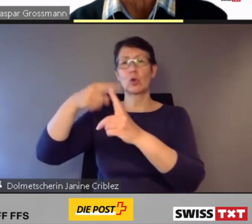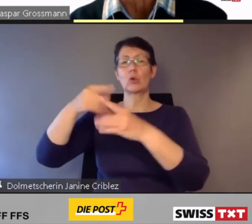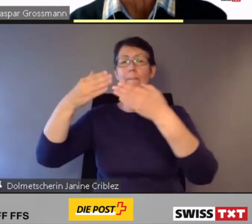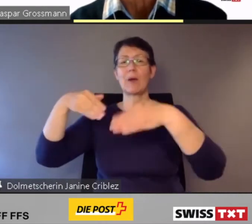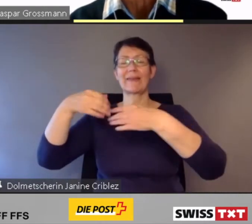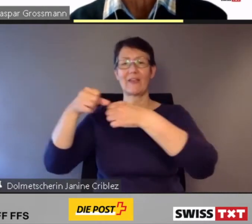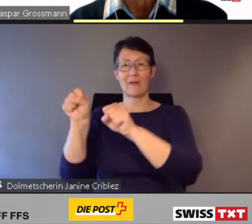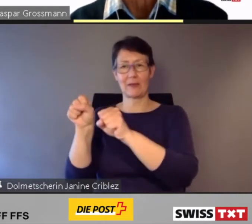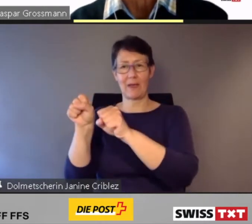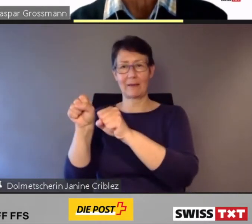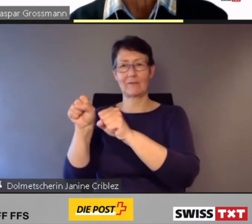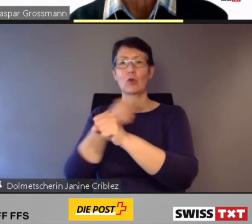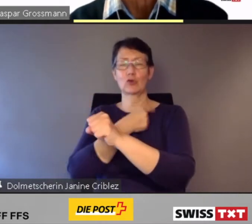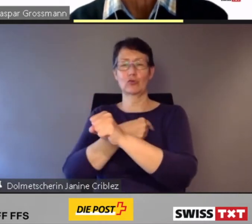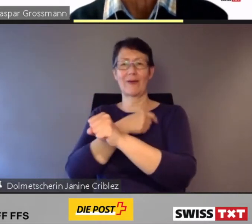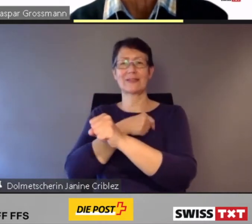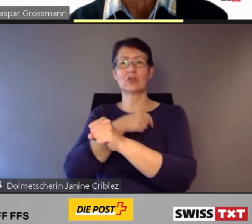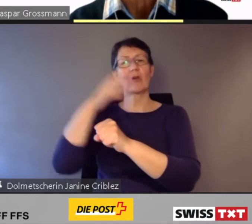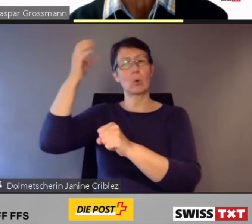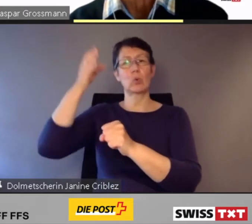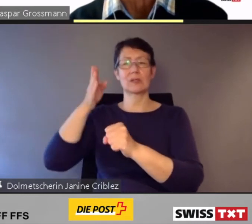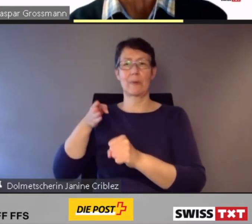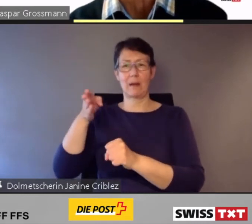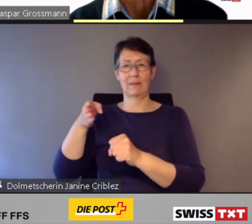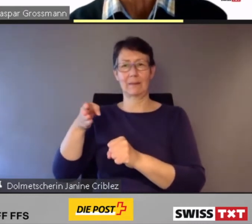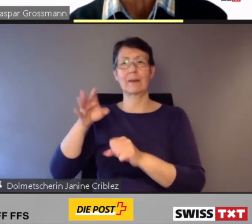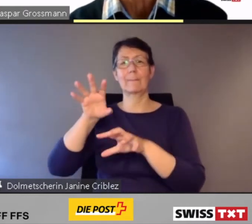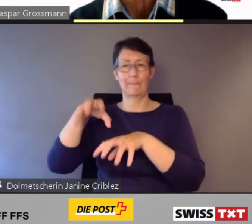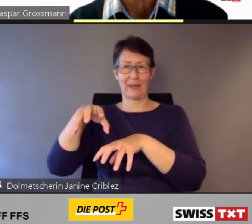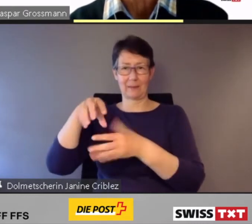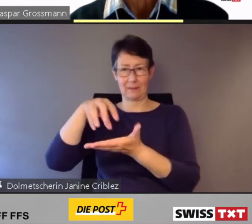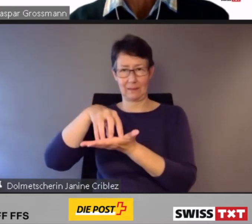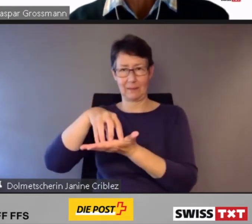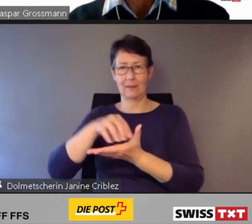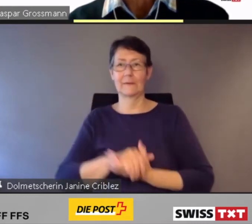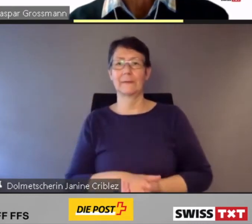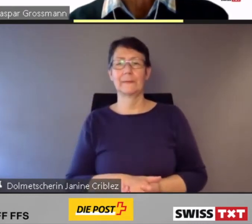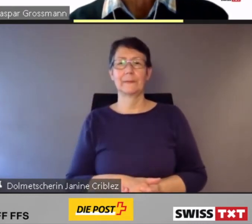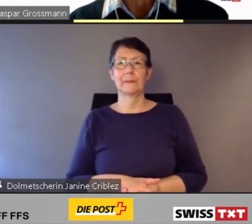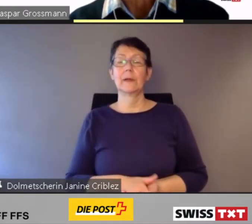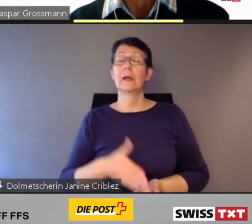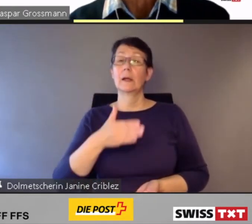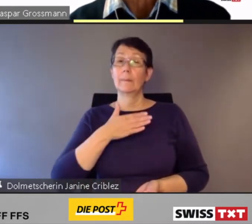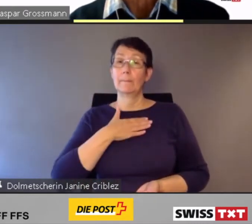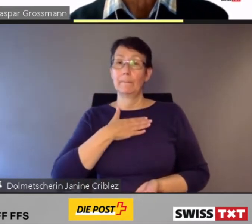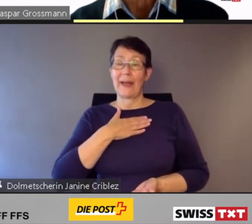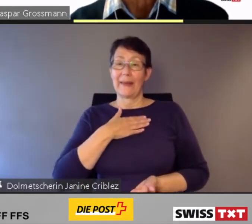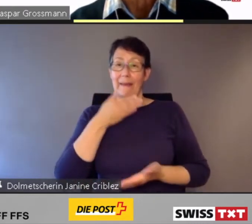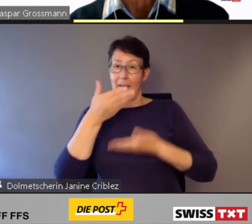Bundesbahnen in Bern. Meine Ausführungen gliedere ich in vier Kernaussagen.